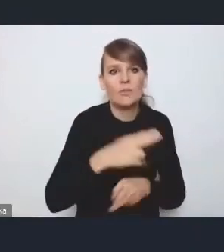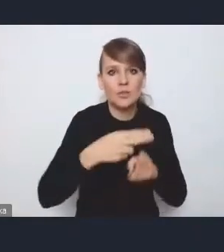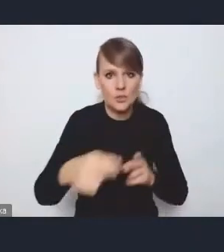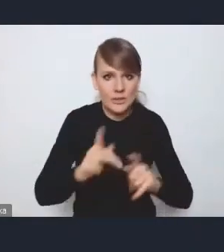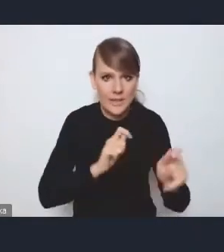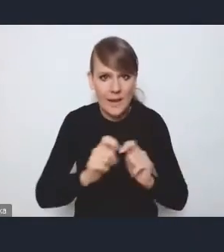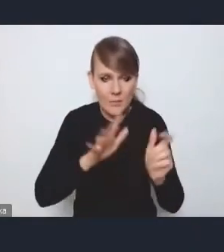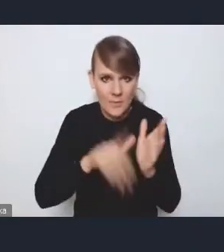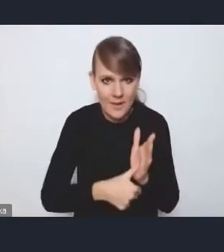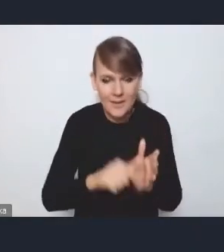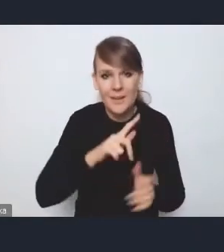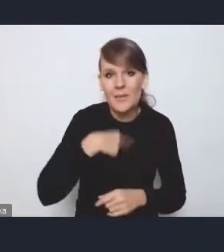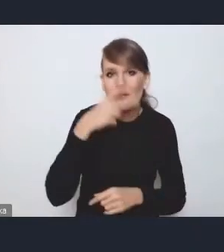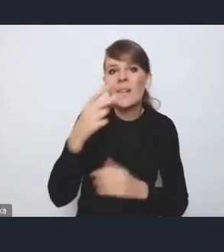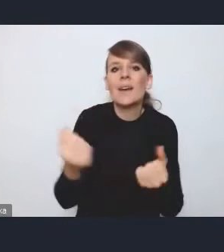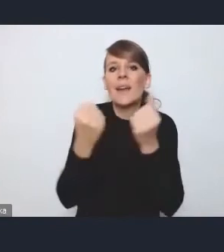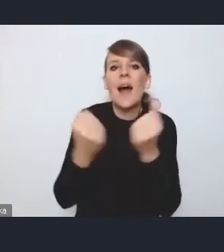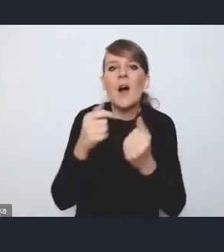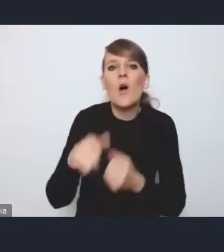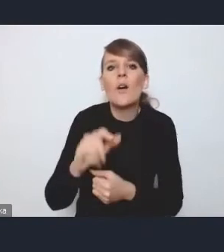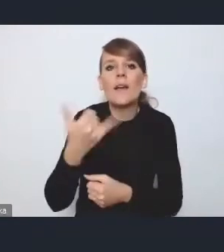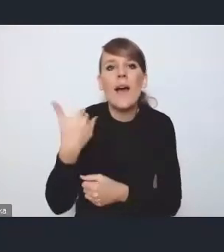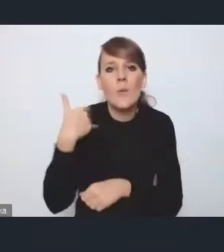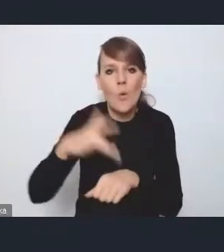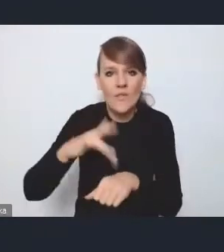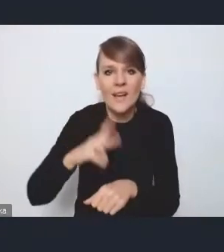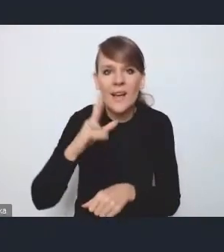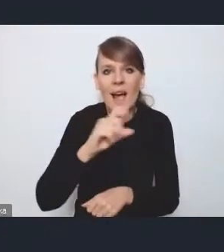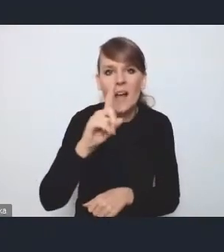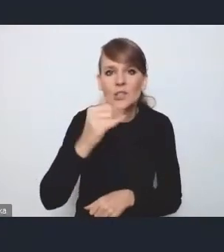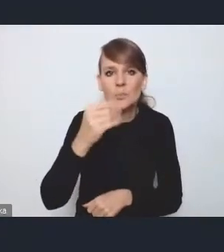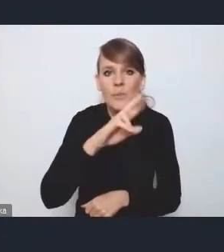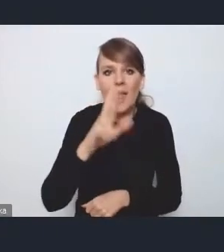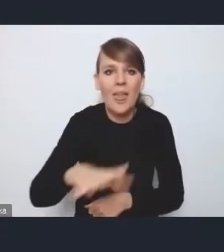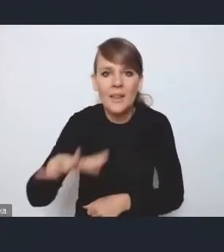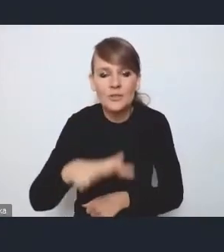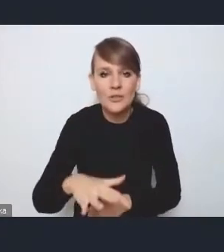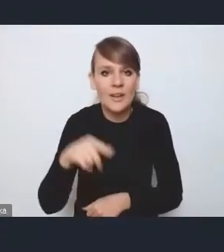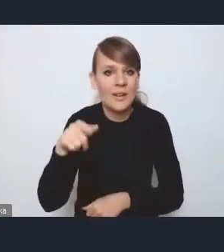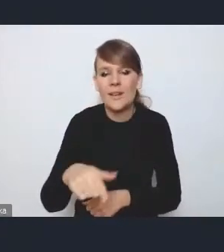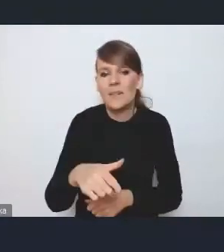bo widzieliśmy jak to w Krakowie zadziałało na Kazimierzu. Generalnie ta strefa się nie utrzymała